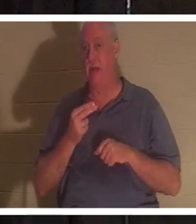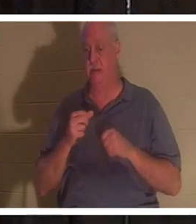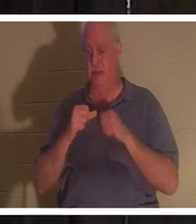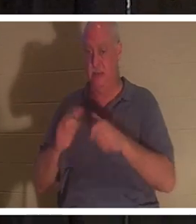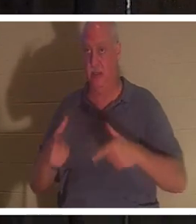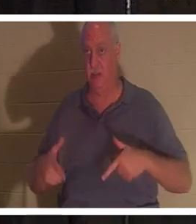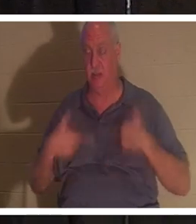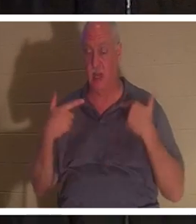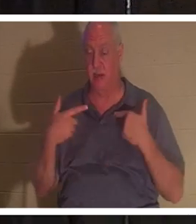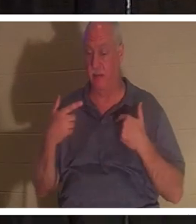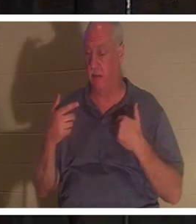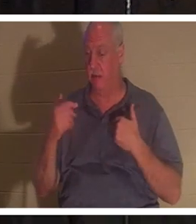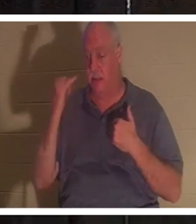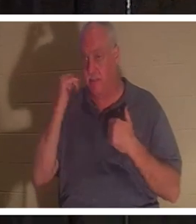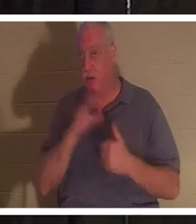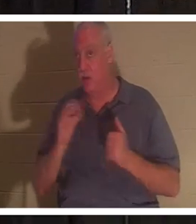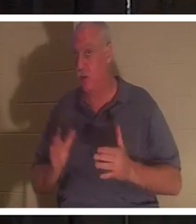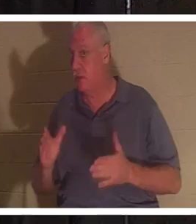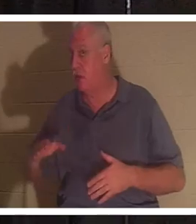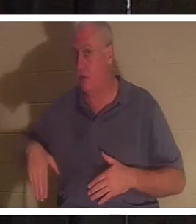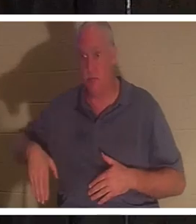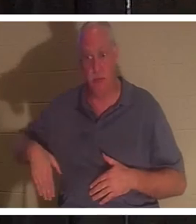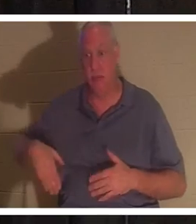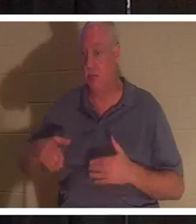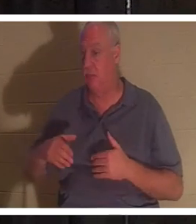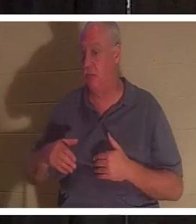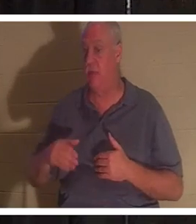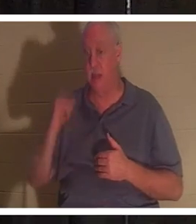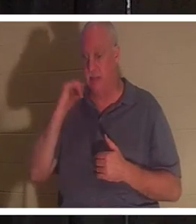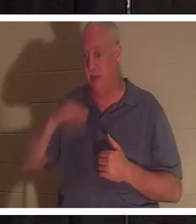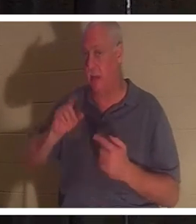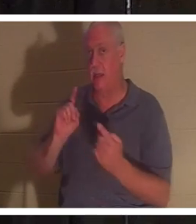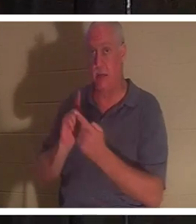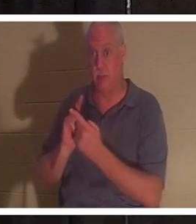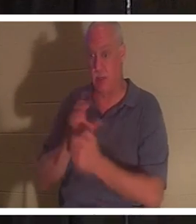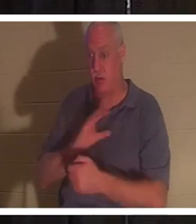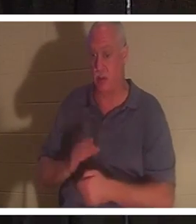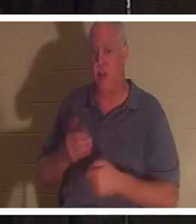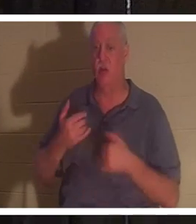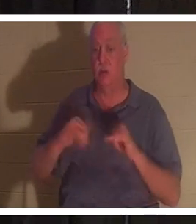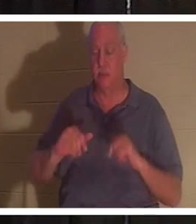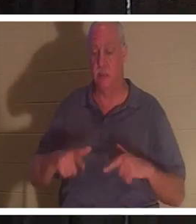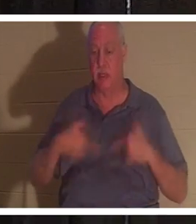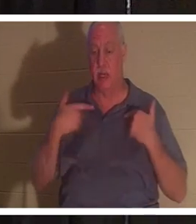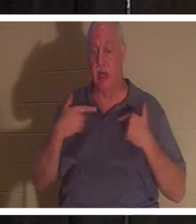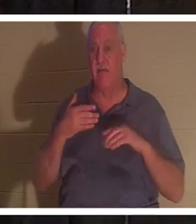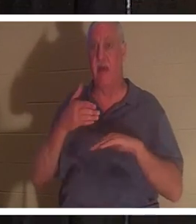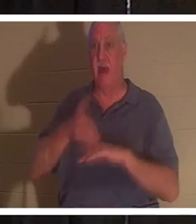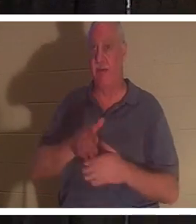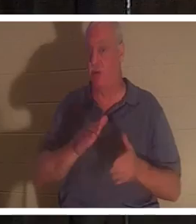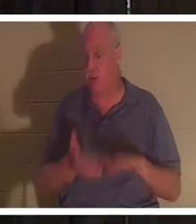или нет. Если вы еще не встретили Христа, вы все еще будете живы после смерти. Твое тело уйдет